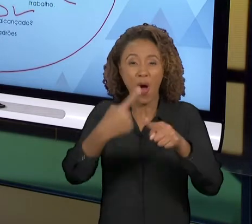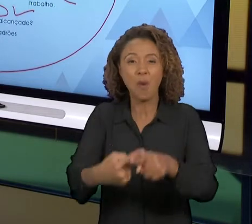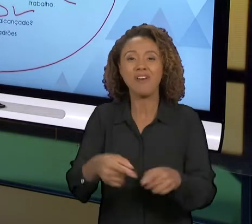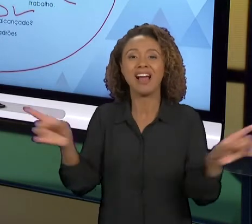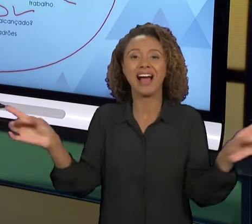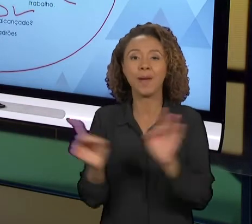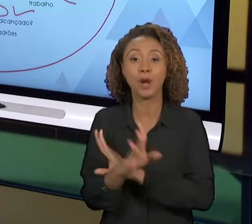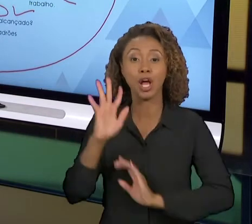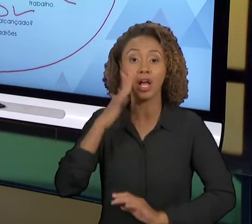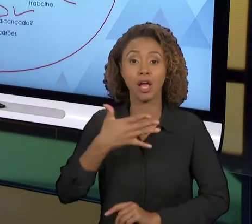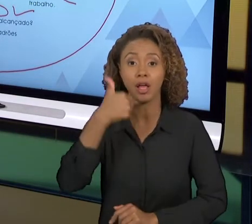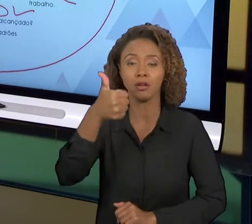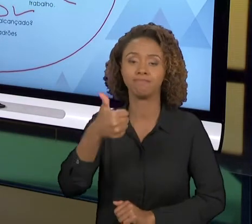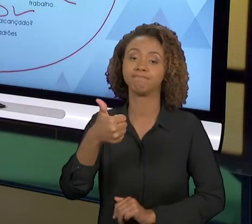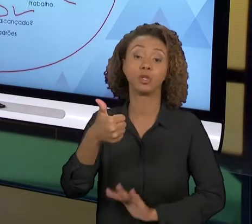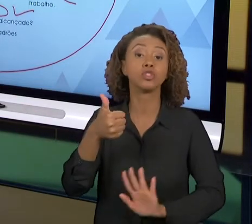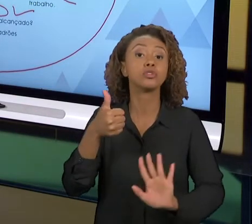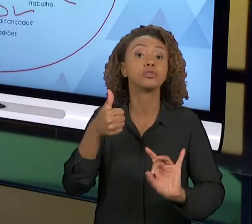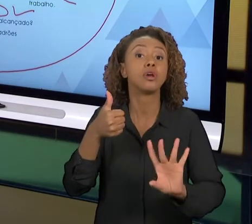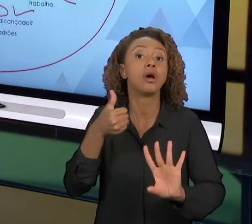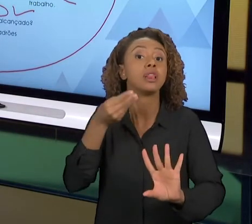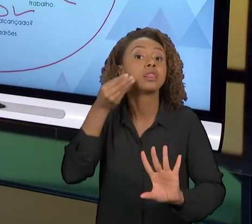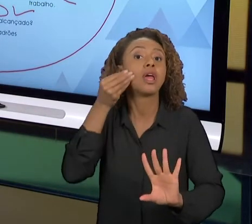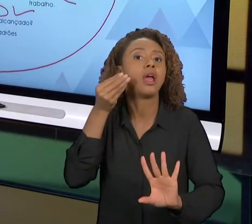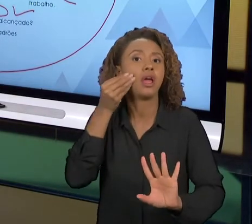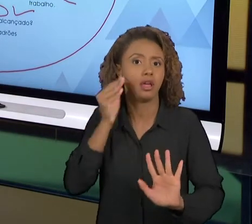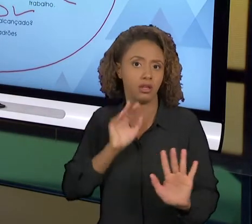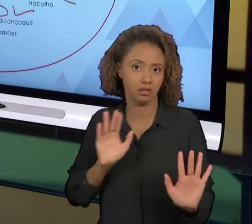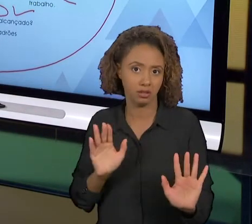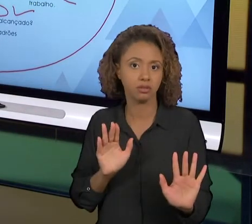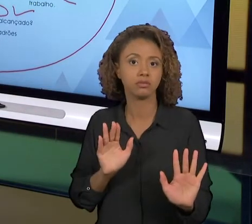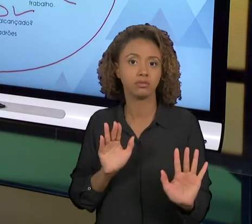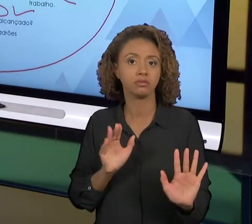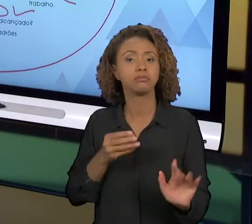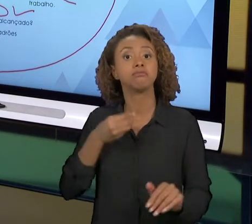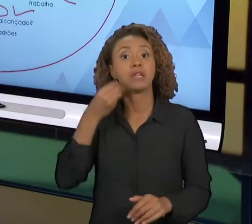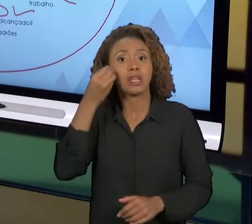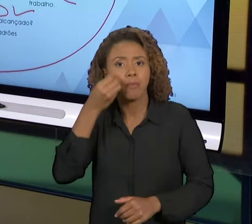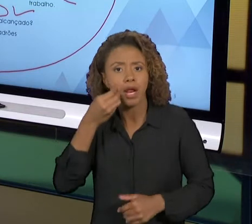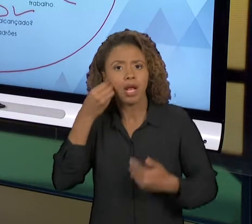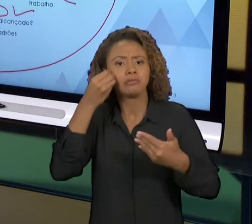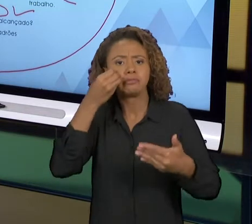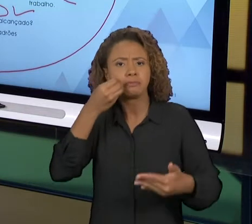ELE VAI FAZER UMA TENTATIVA DE MELHORIA. COM A EXPERIÊNCIA VAMOS TER MAIS SUCESSO NESSES GIROS,